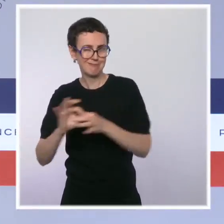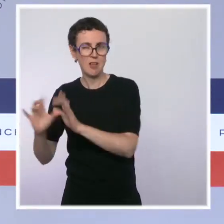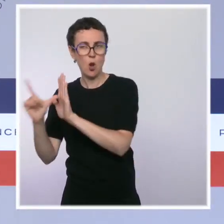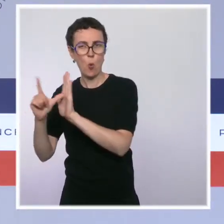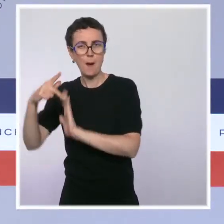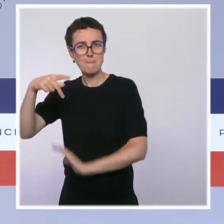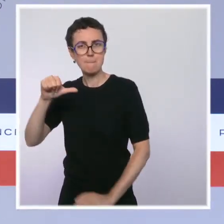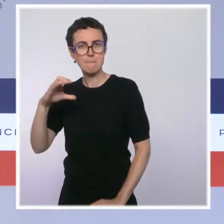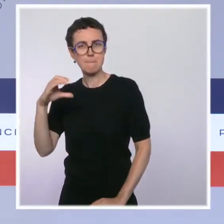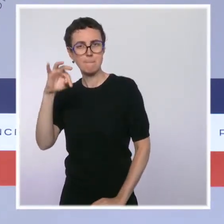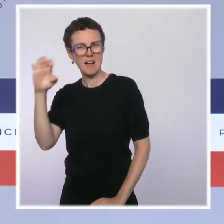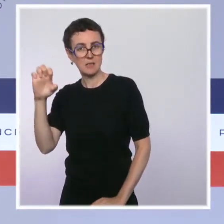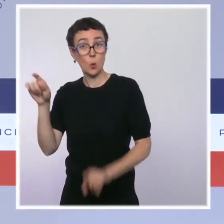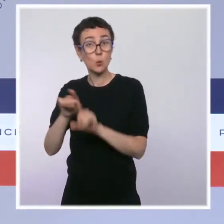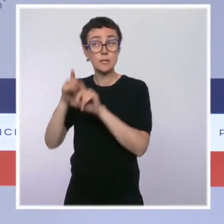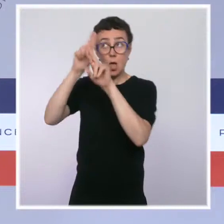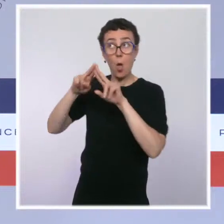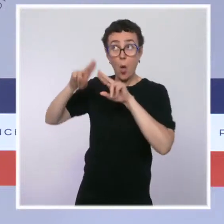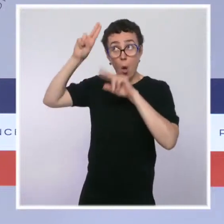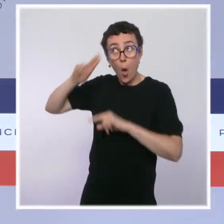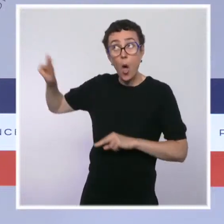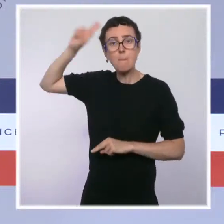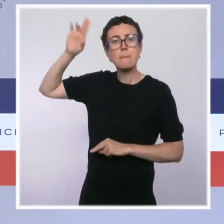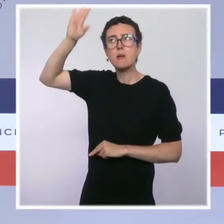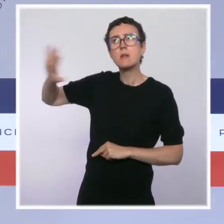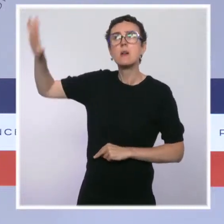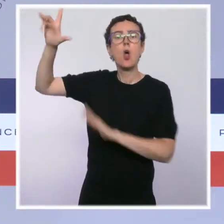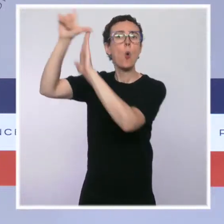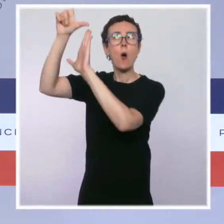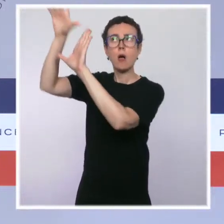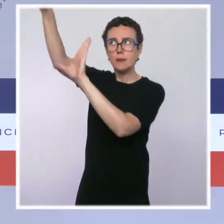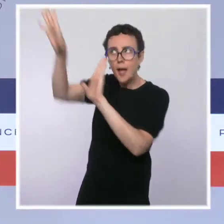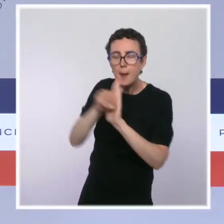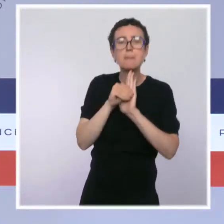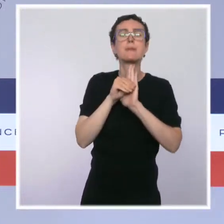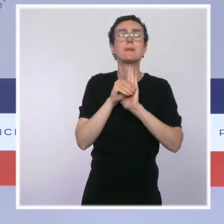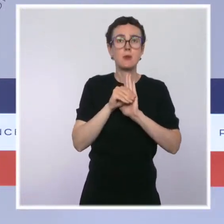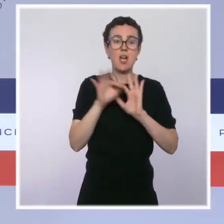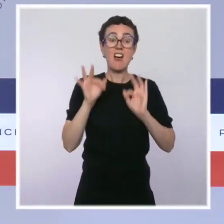européenne relative au cadre de restructuration préventive. Ces procédures visent, rappelons-le,